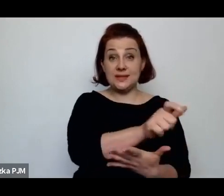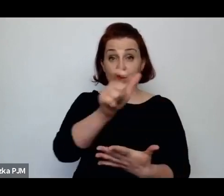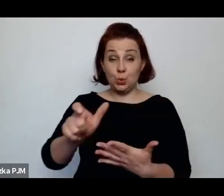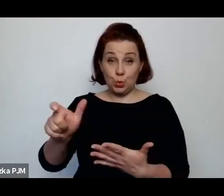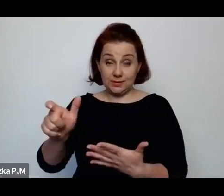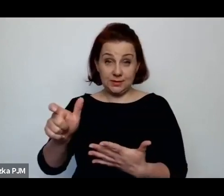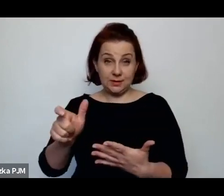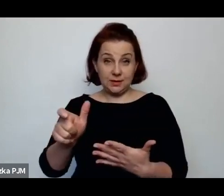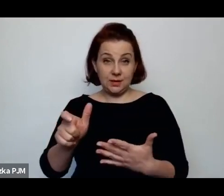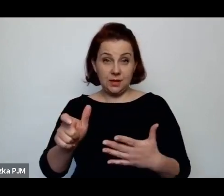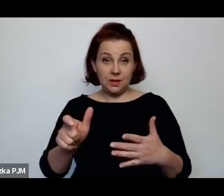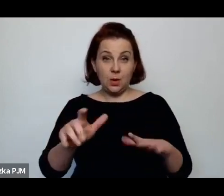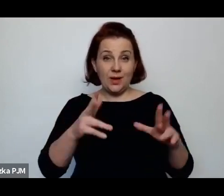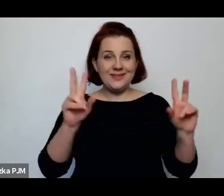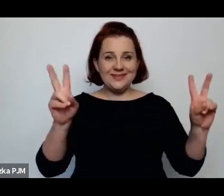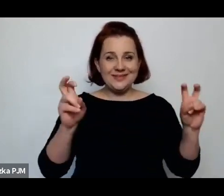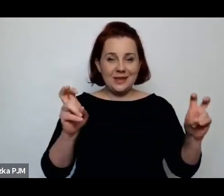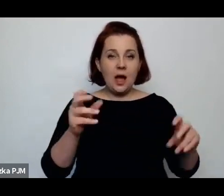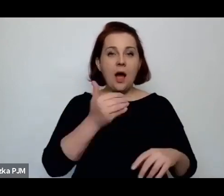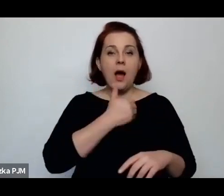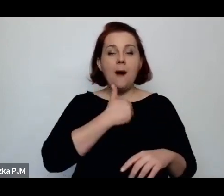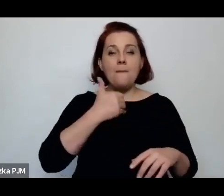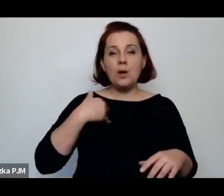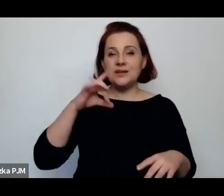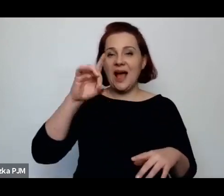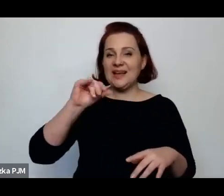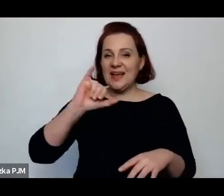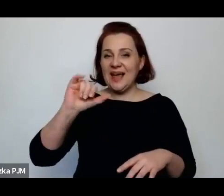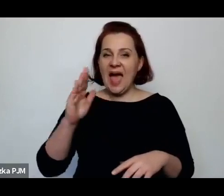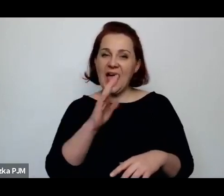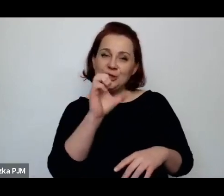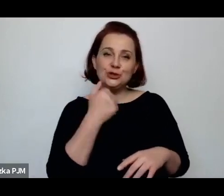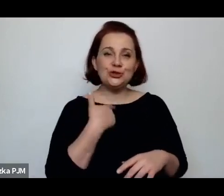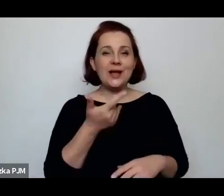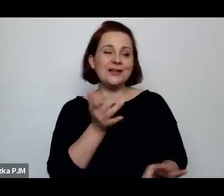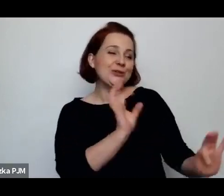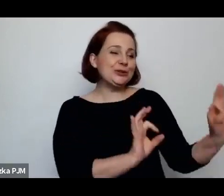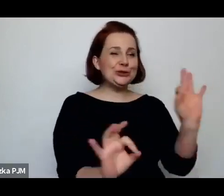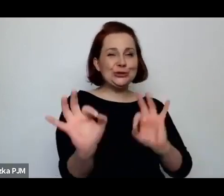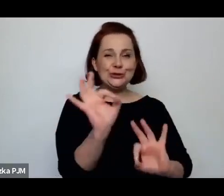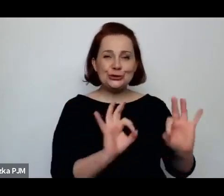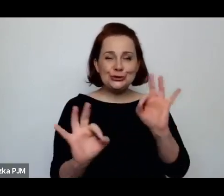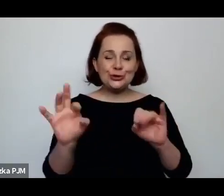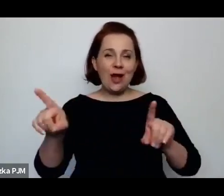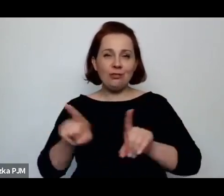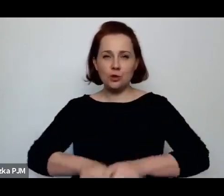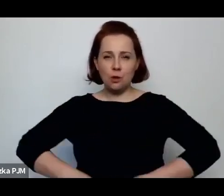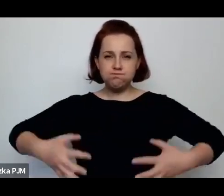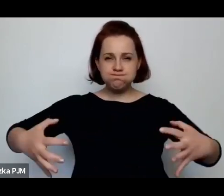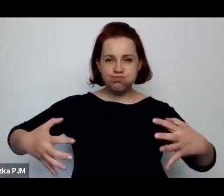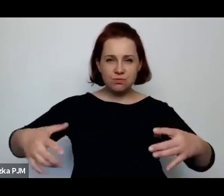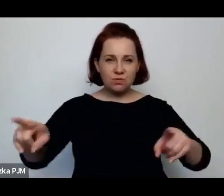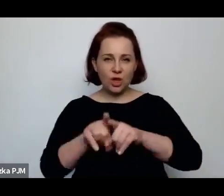tutaj zacytuje – „polskie gejsze”, „rozkoszne trzpiotki”, „ordynarne baby”, „zawszone ulicznice”